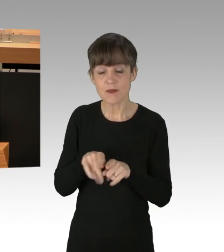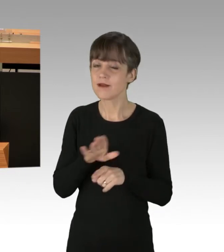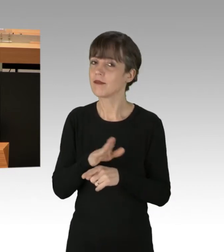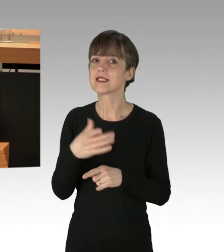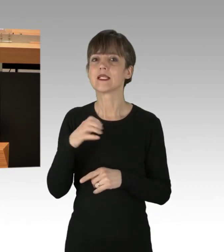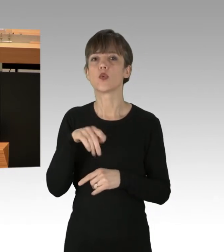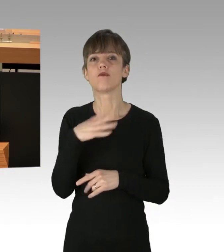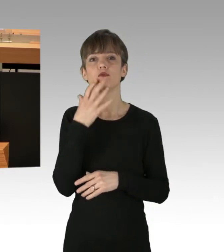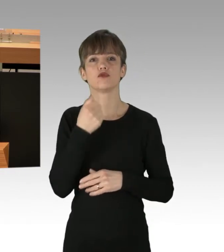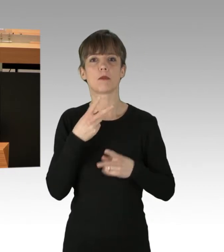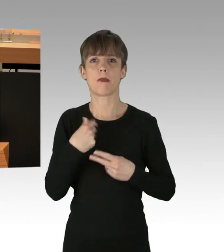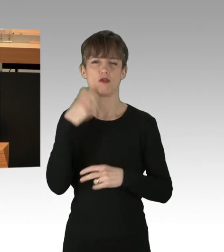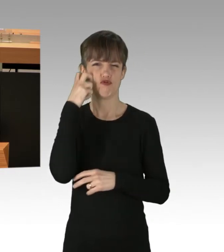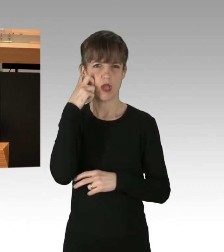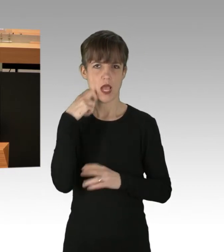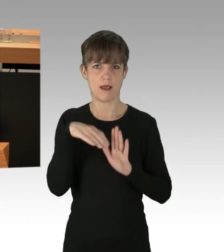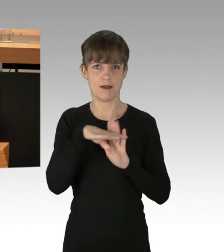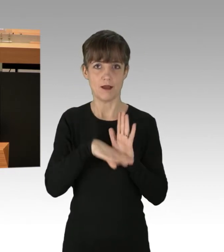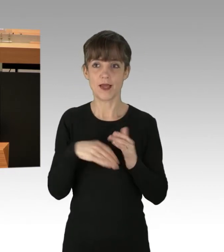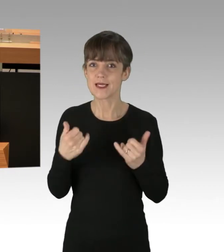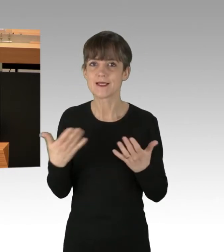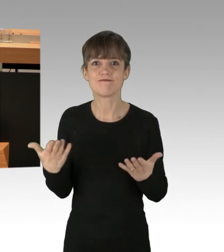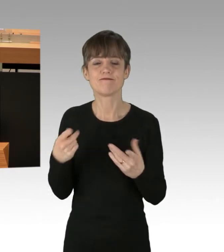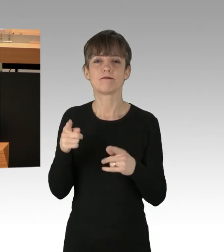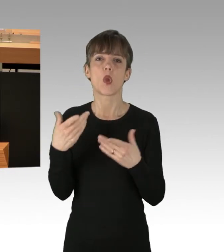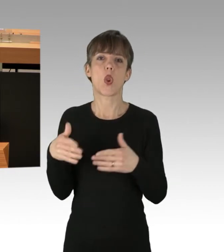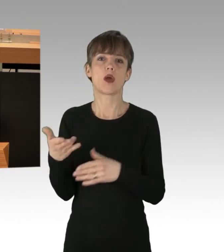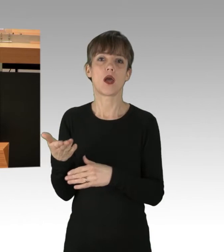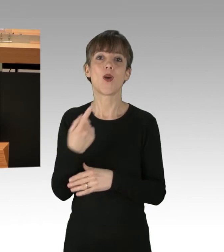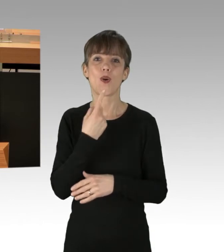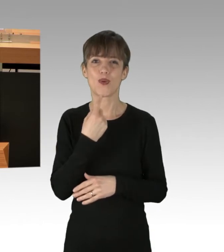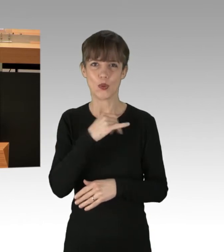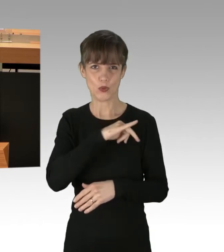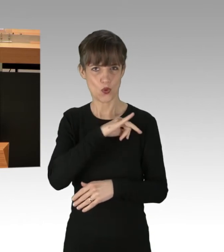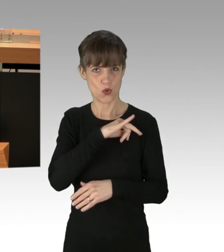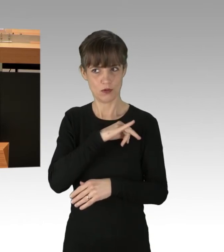Nun ist die Rechtslage so demonstrations-freundlich, wie Rot-Rot-Grün sie geschaffen hat.